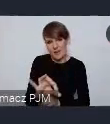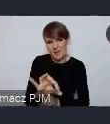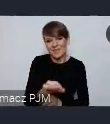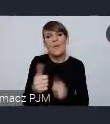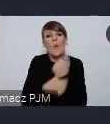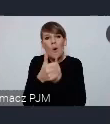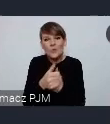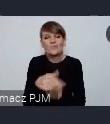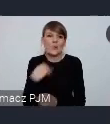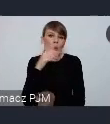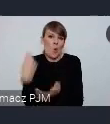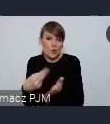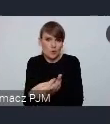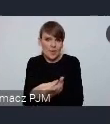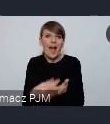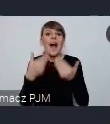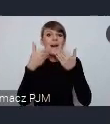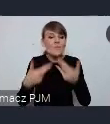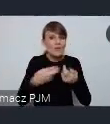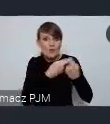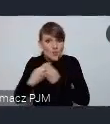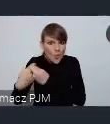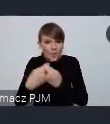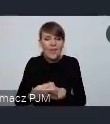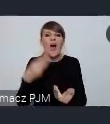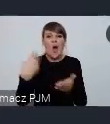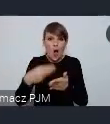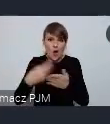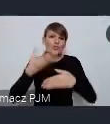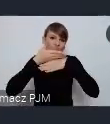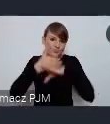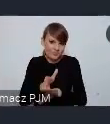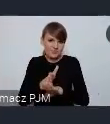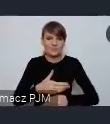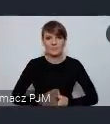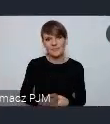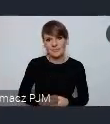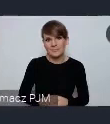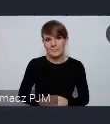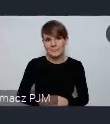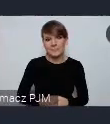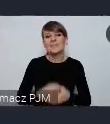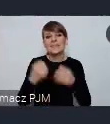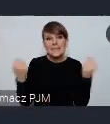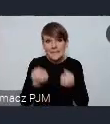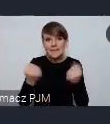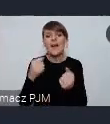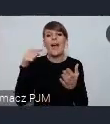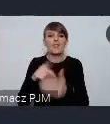a wspólnie uda nam się to po prostu wszystko podzielić. I tak żebyśmy czerwiec byli gotowi i